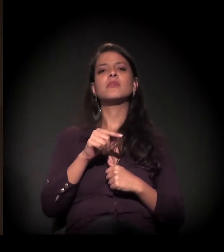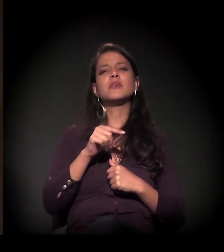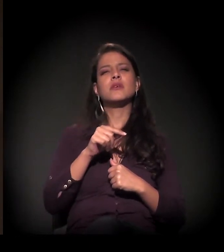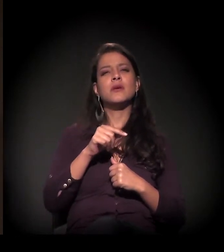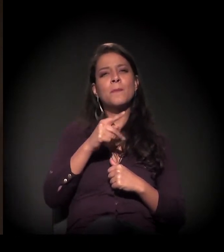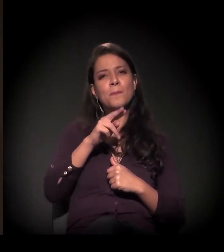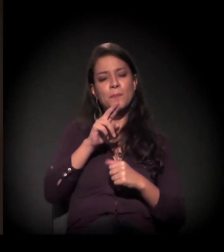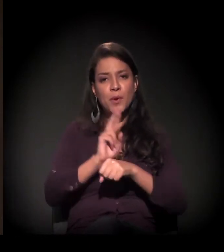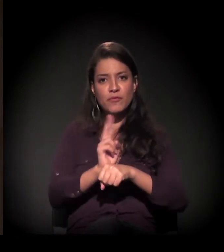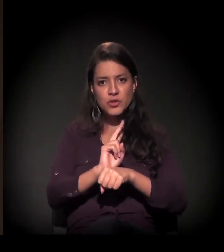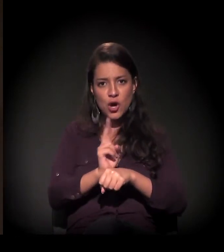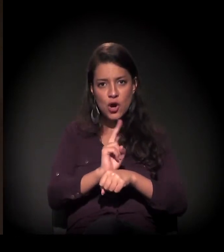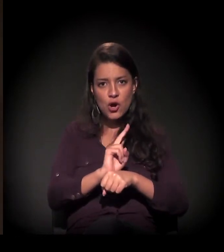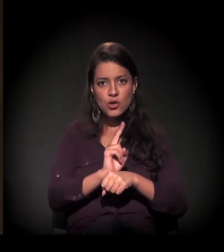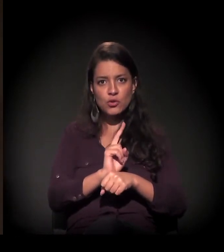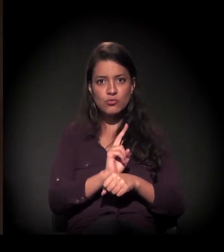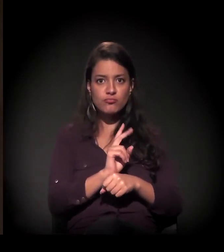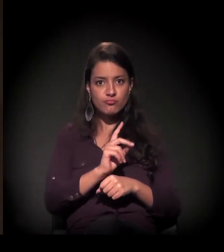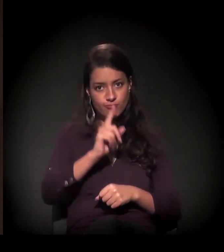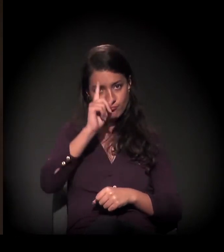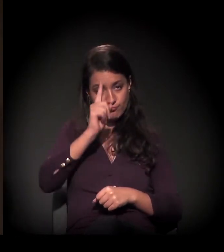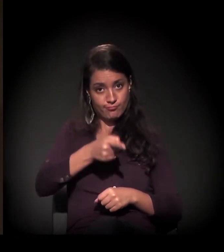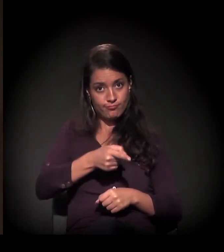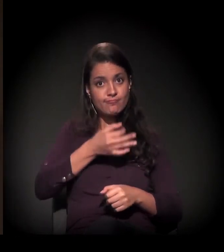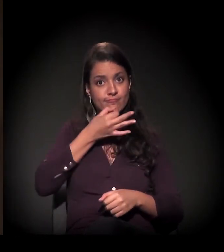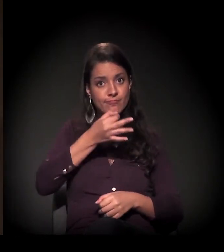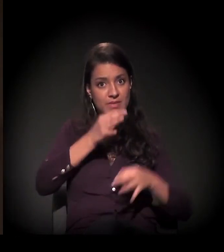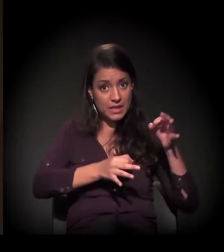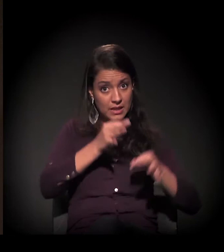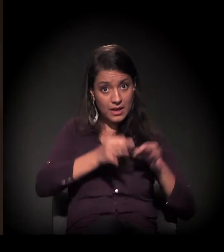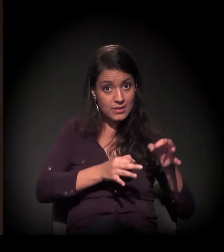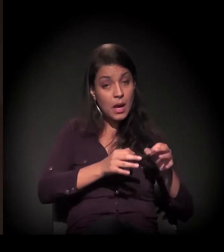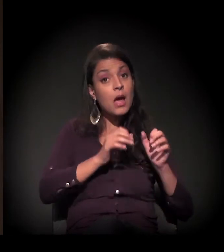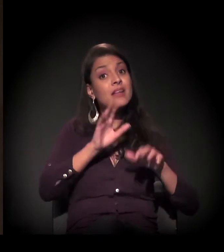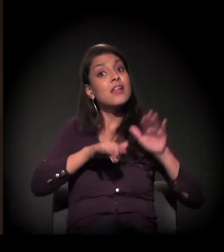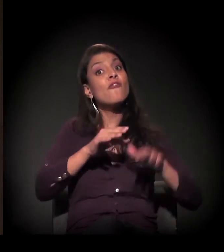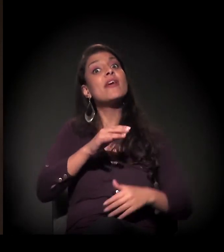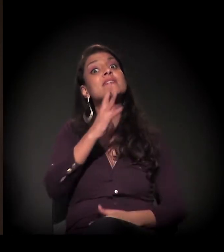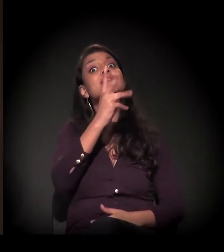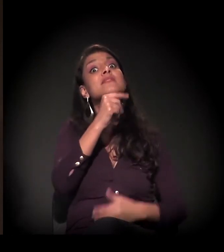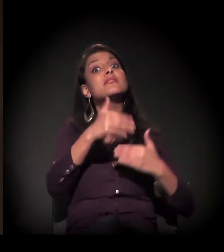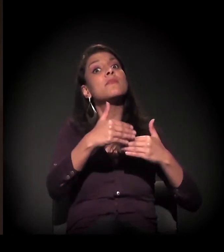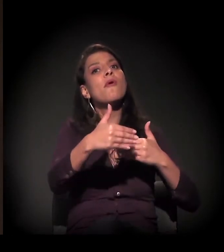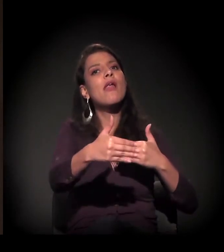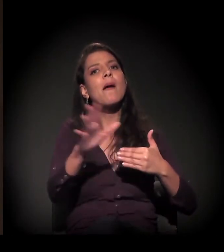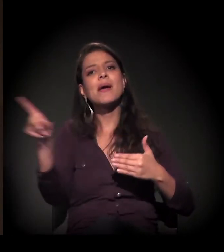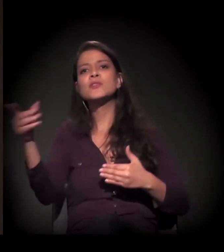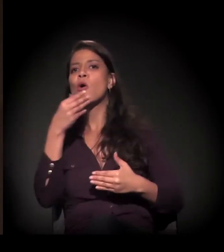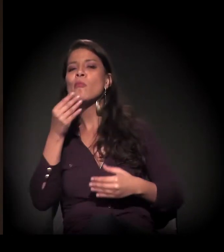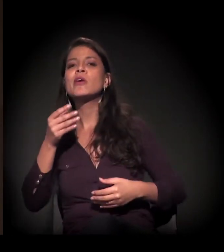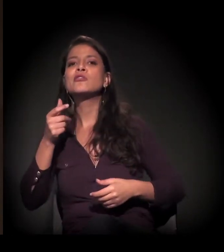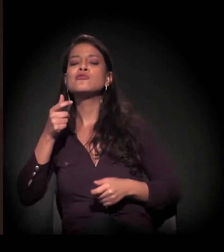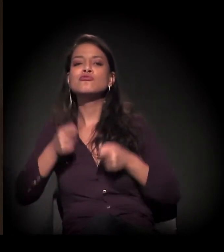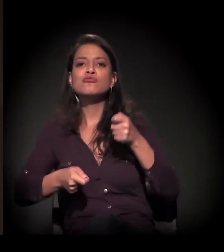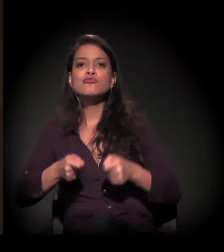antecipando uma decisão judicial que poderia demorar um pouco mais, mas houve uma decisão do juiz para cumprir.